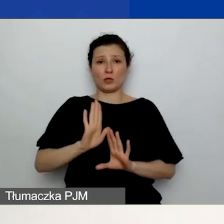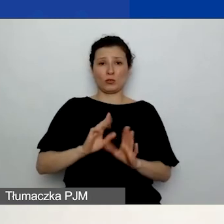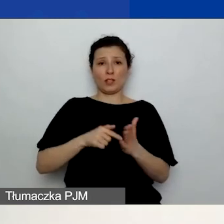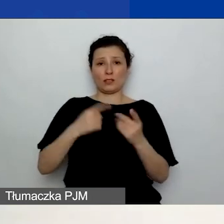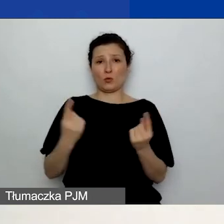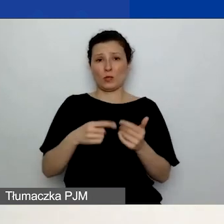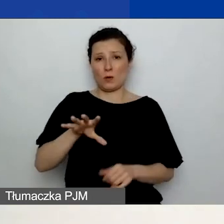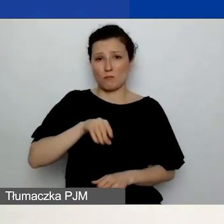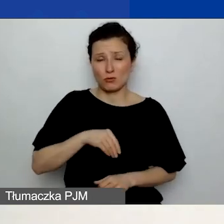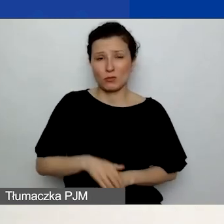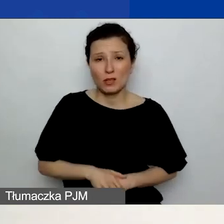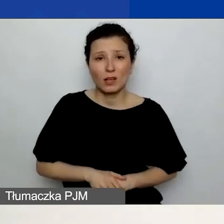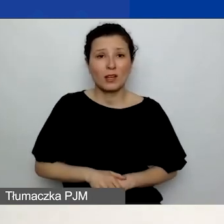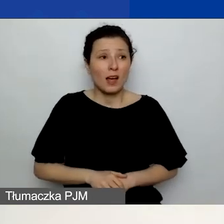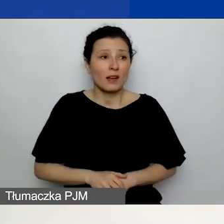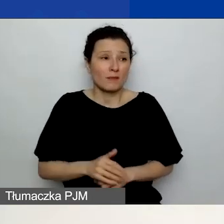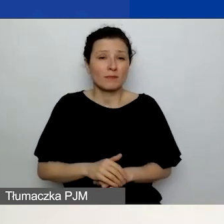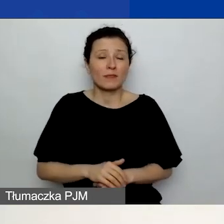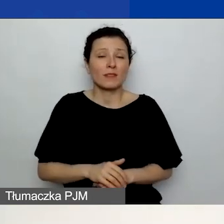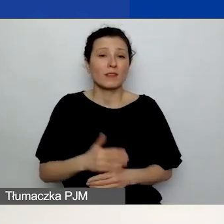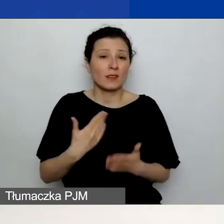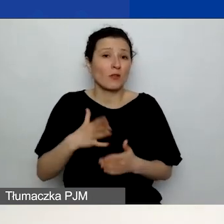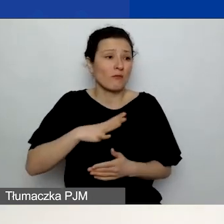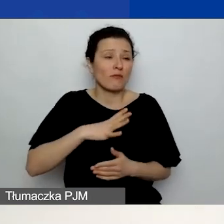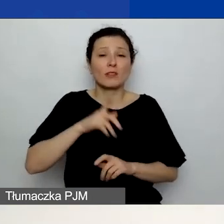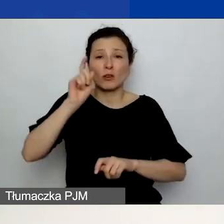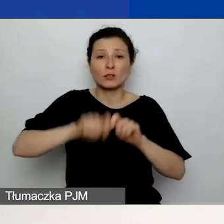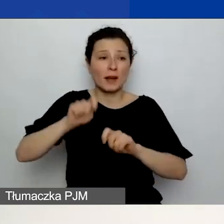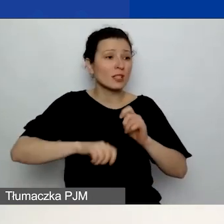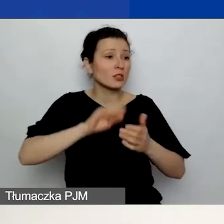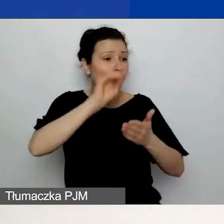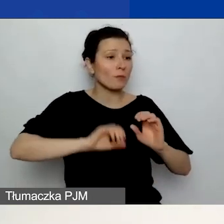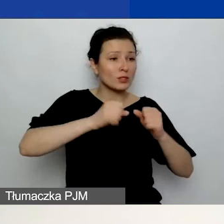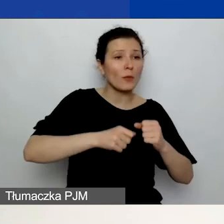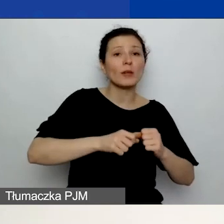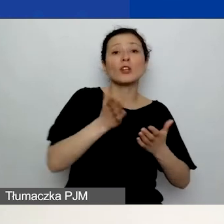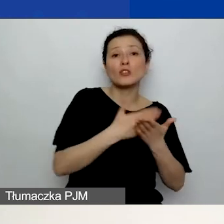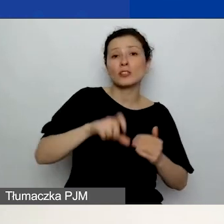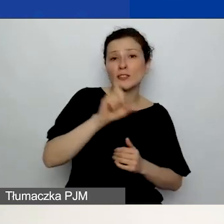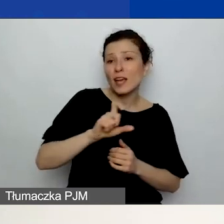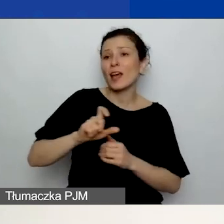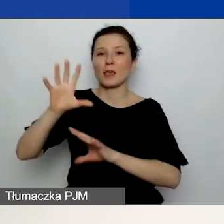sprawdzając po prostu opisy działań w części C. i w budżecie, i dane zawarte w budżecie.